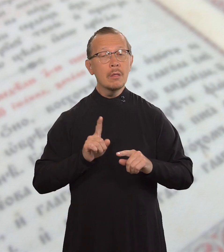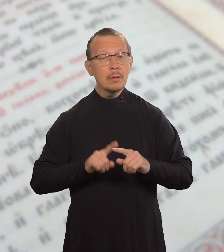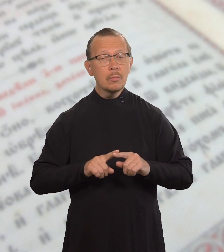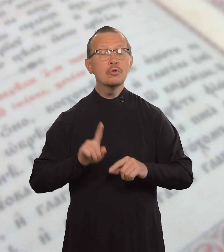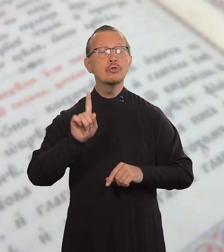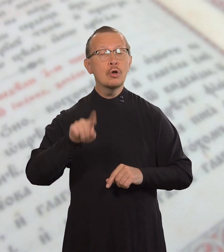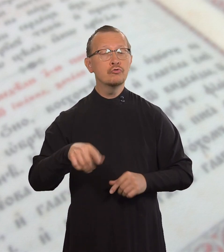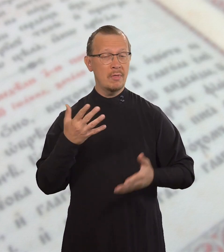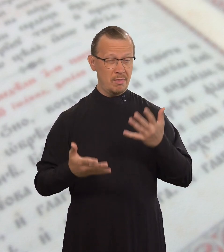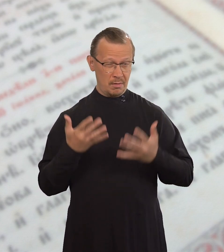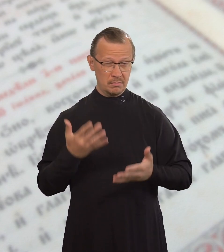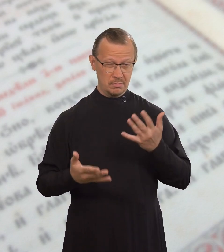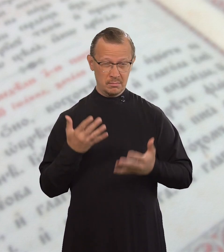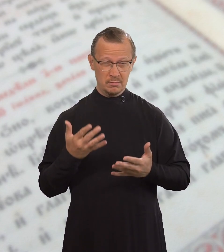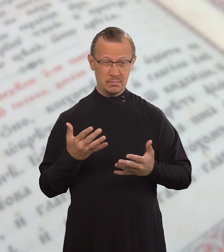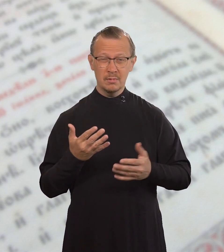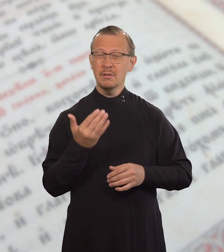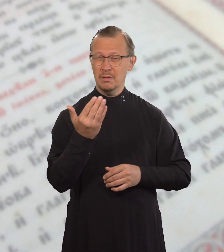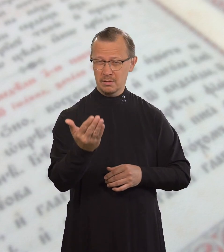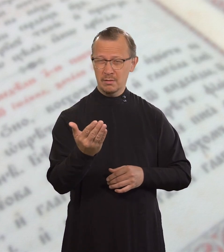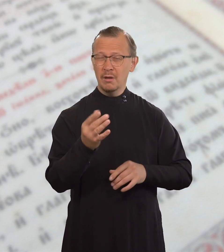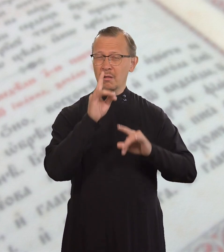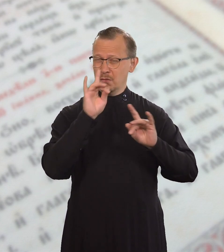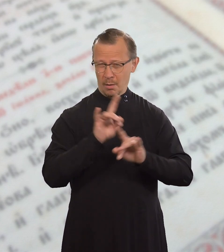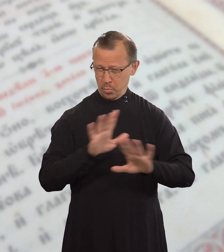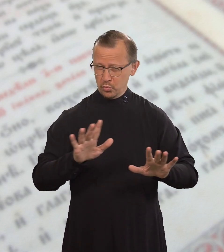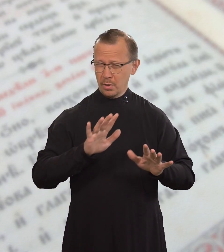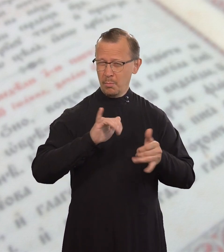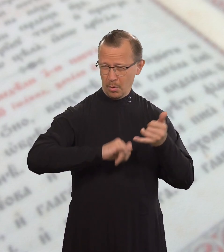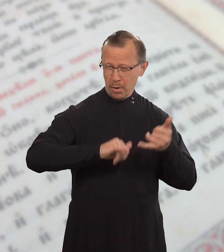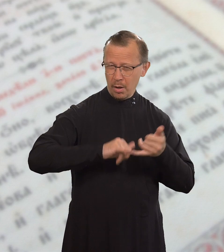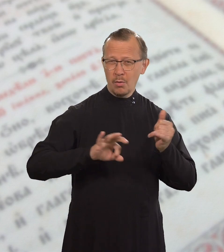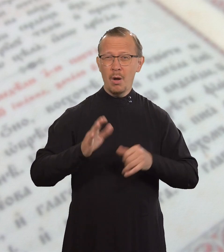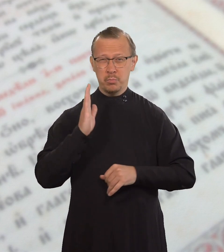А потому, даже если ты не прелюбодействуешь,